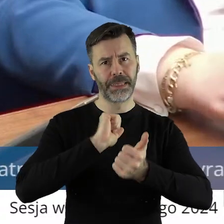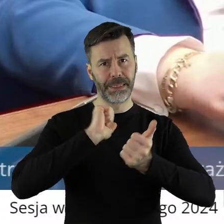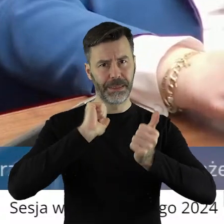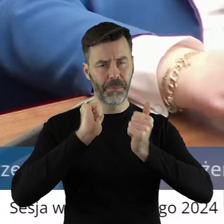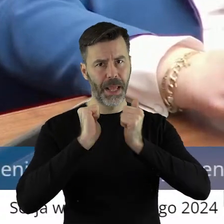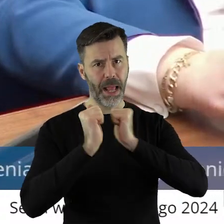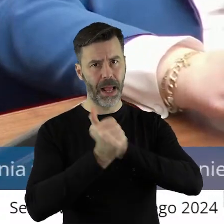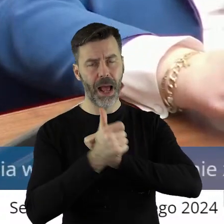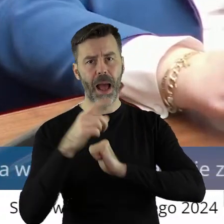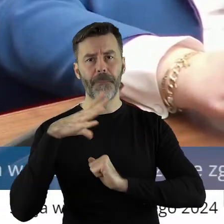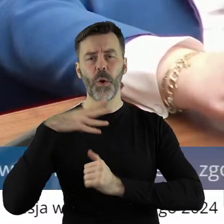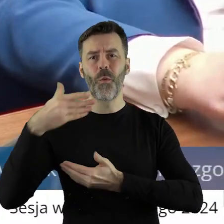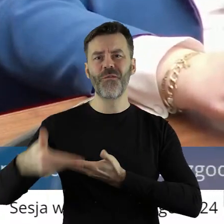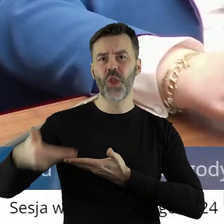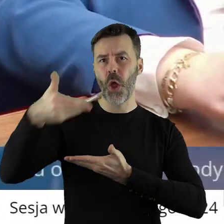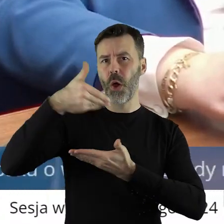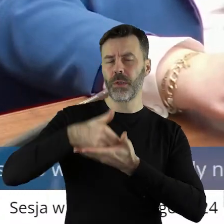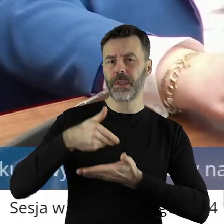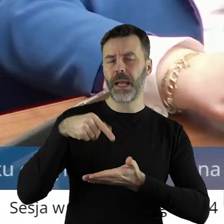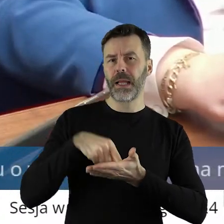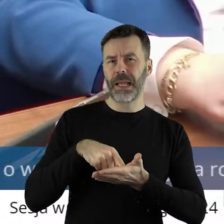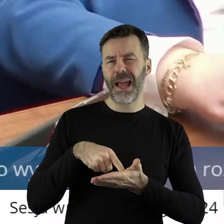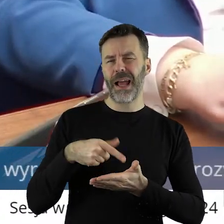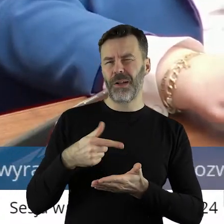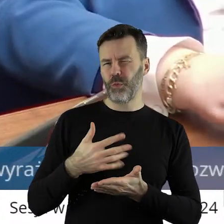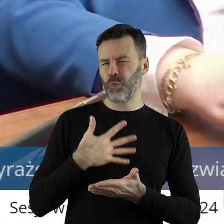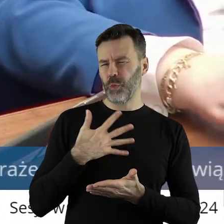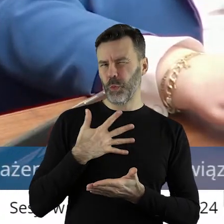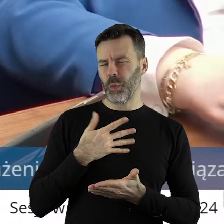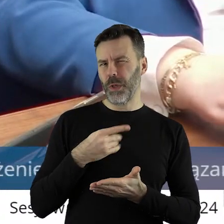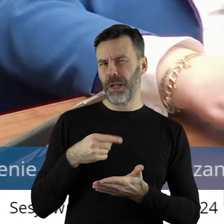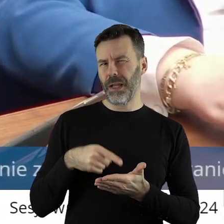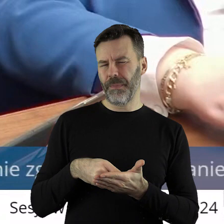które został tutaj skierowany uważam, że jest